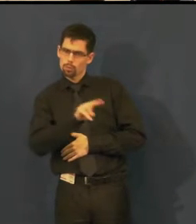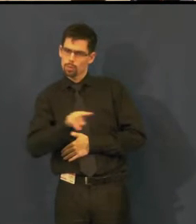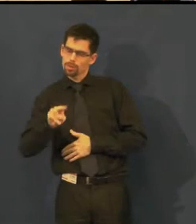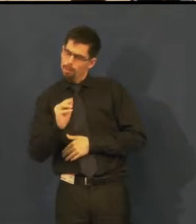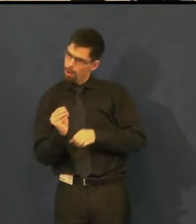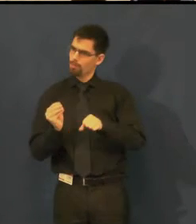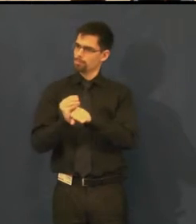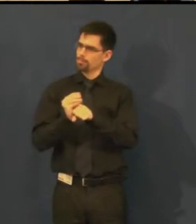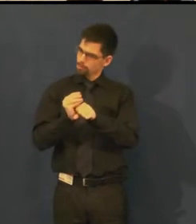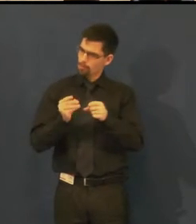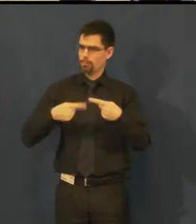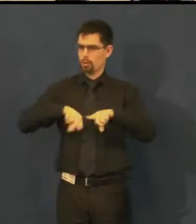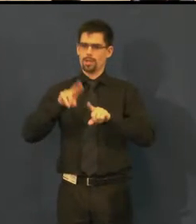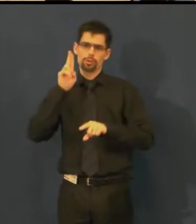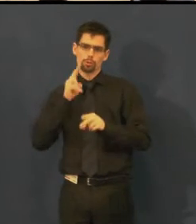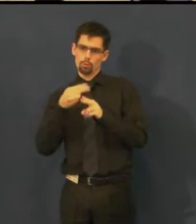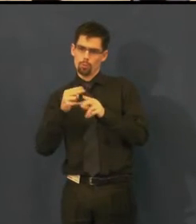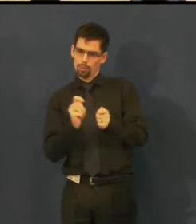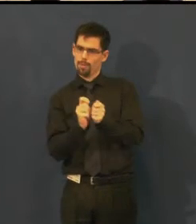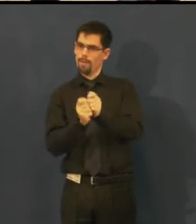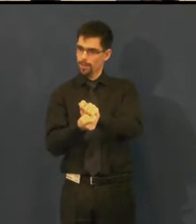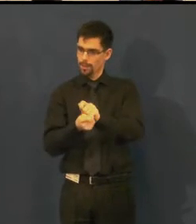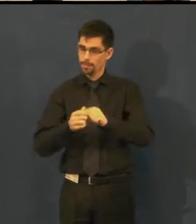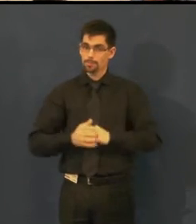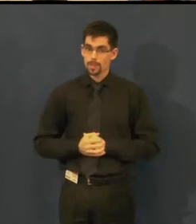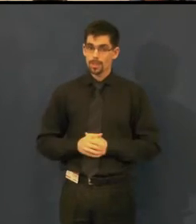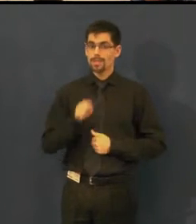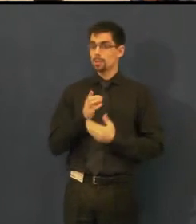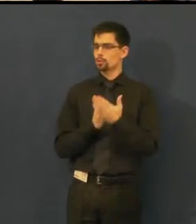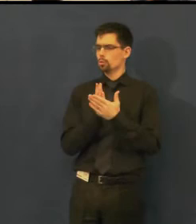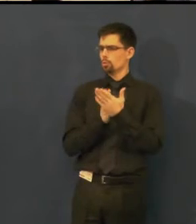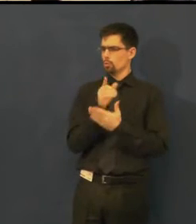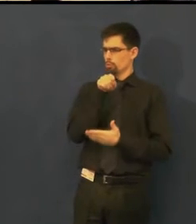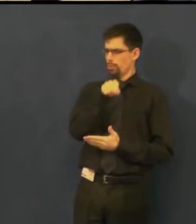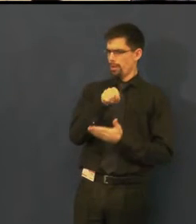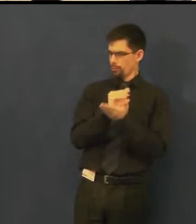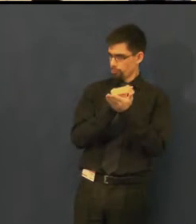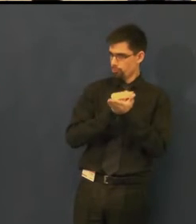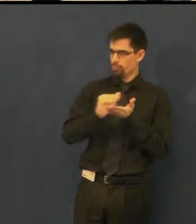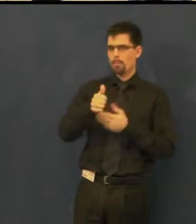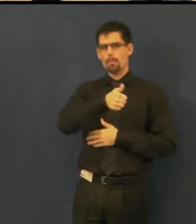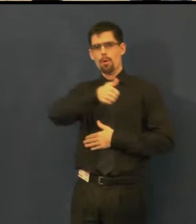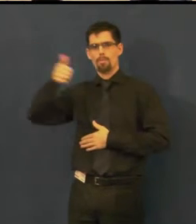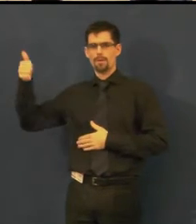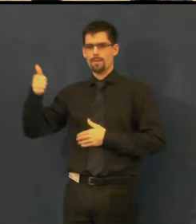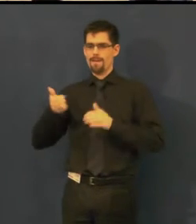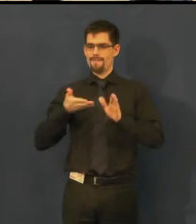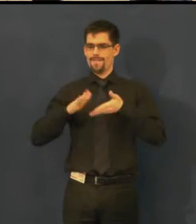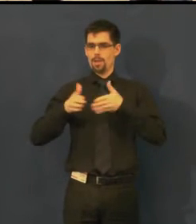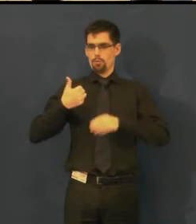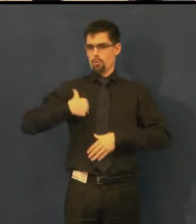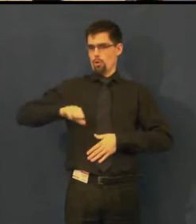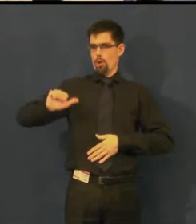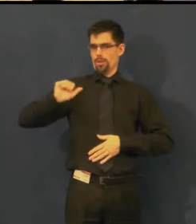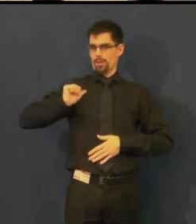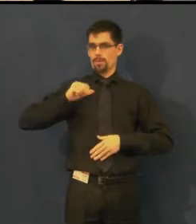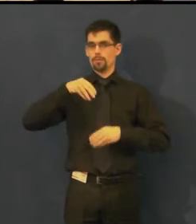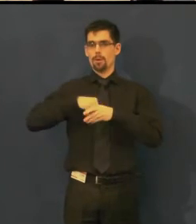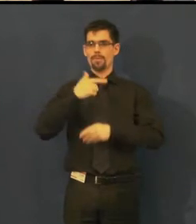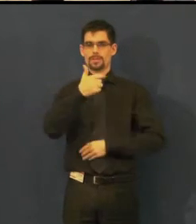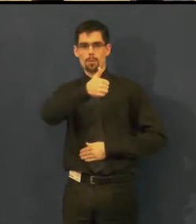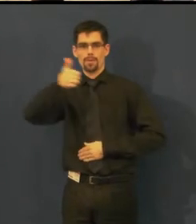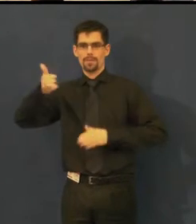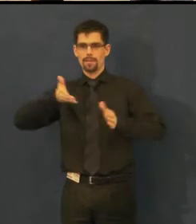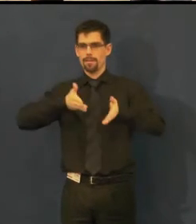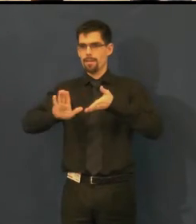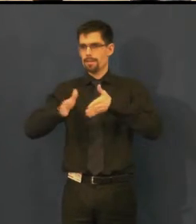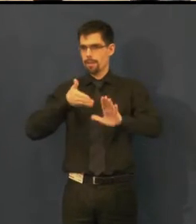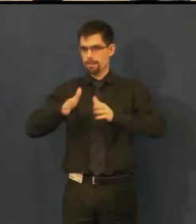Tuto službu jsme poprvé nabídli veřejnosti 21. ledna loňského roku